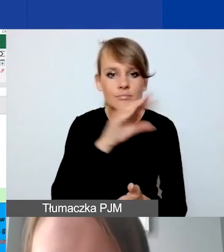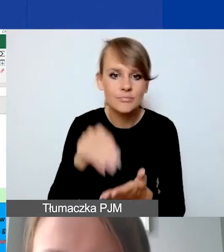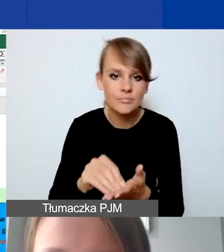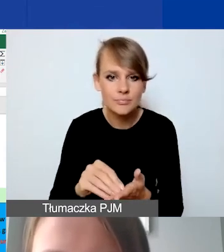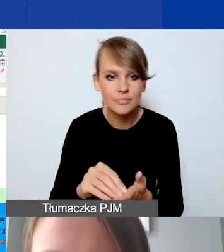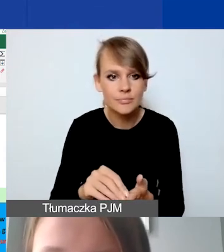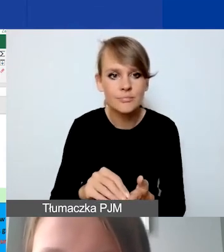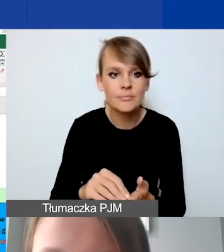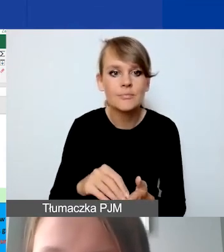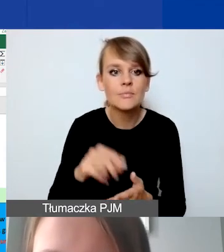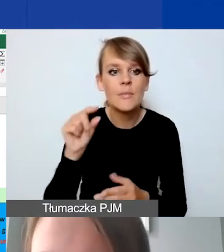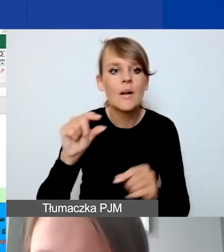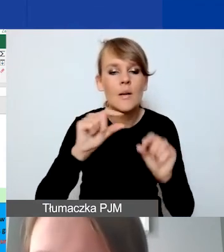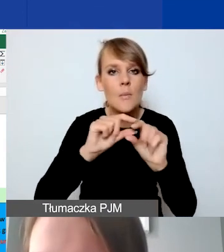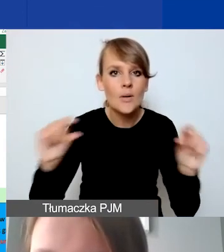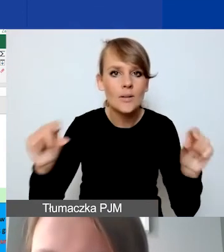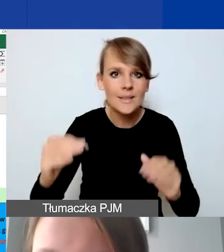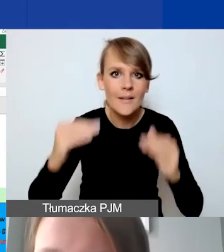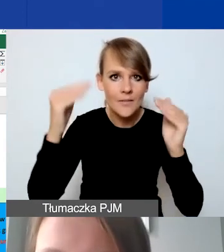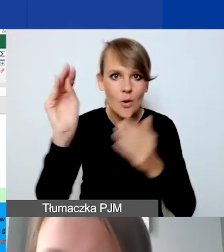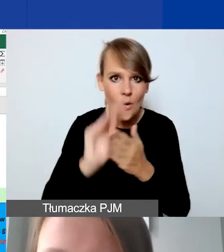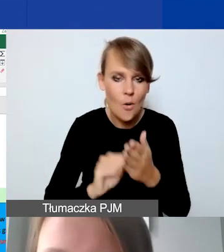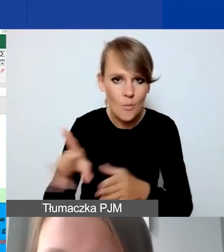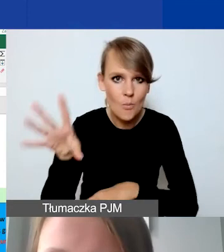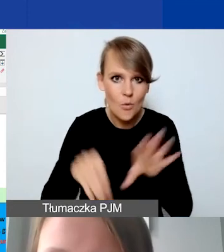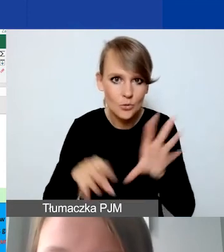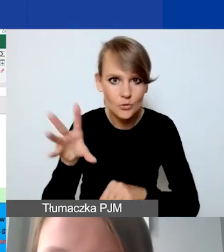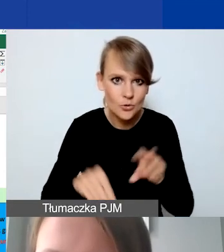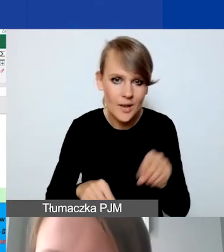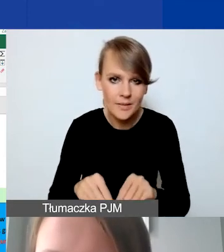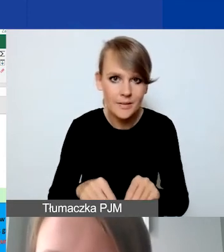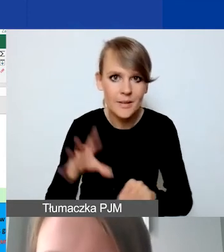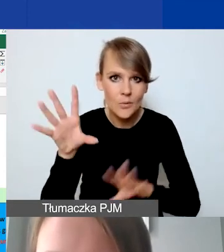które zostaną opisane wyżej w budżecie głównym projektu,